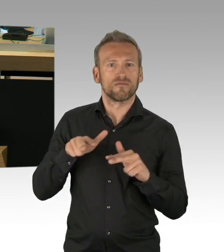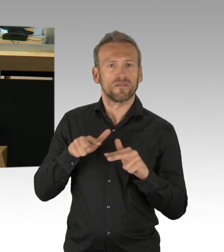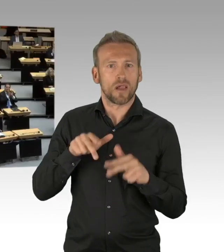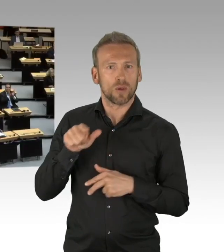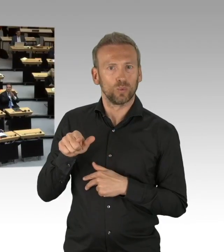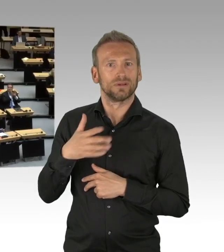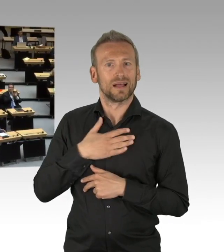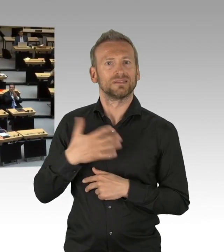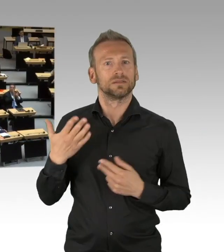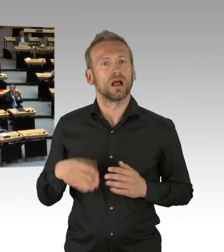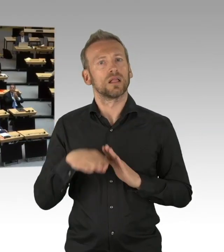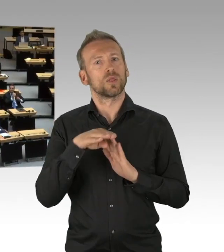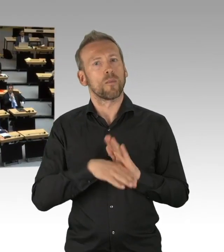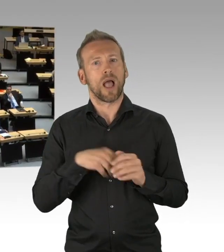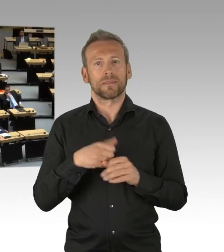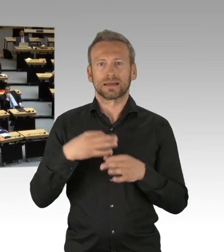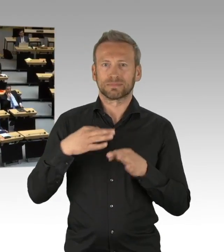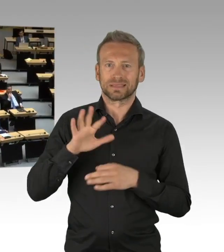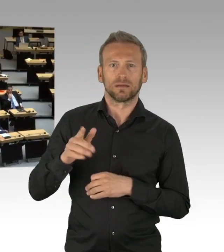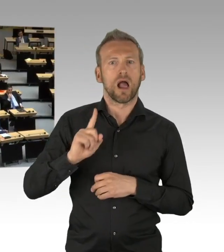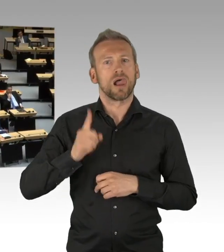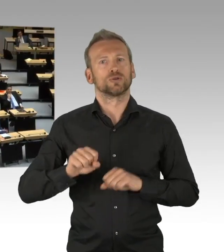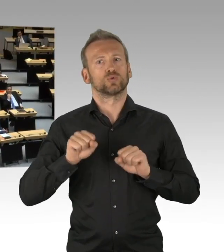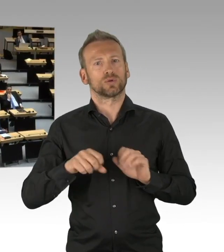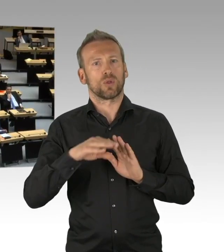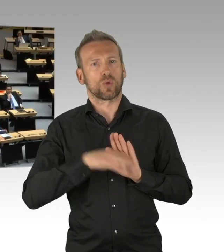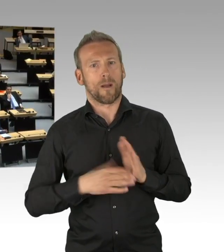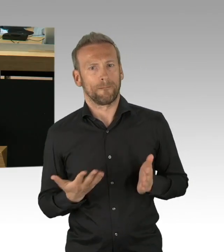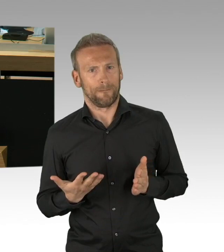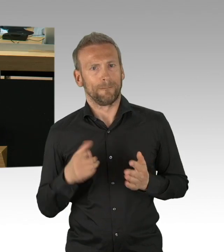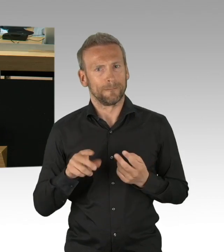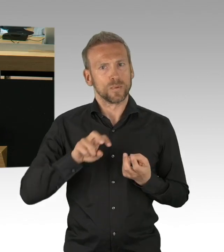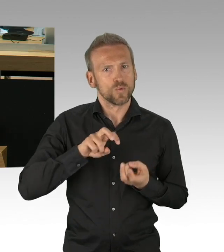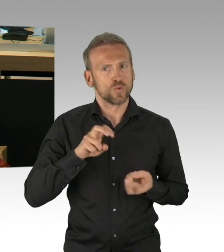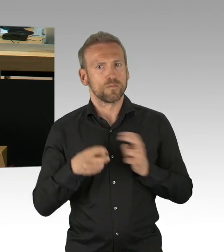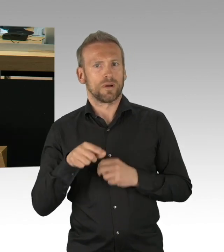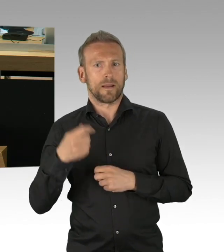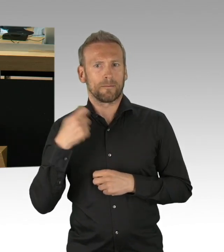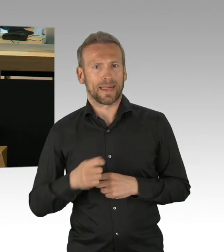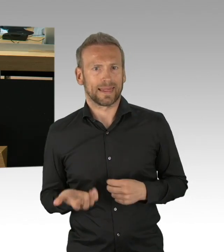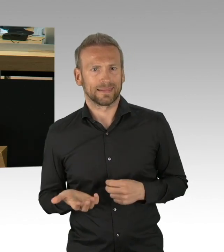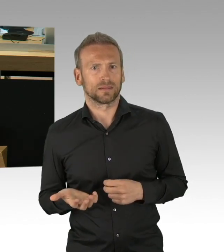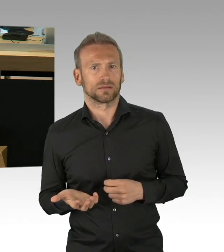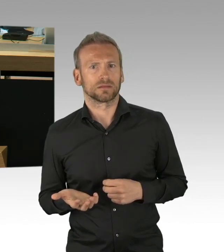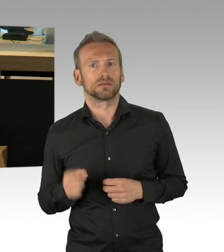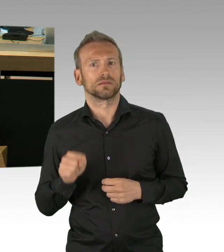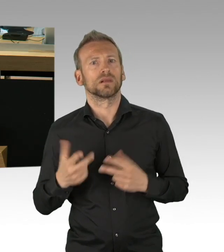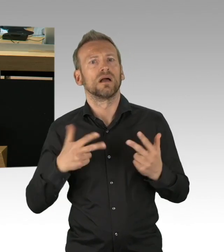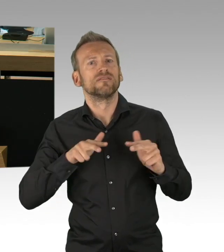wir haben morgen den Tag der Arbeit, diese Corona-Krise zeigt, wir brauchen eine Reanimation des Sozialen in der gesamten Gesellschaft